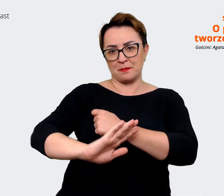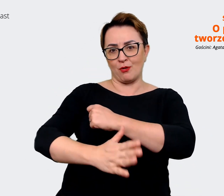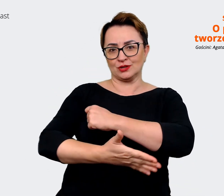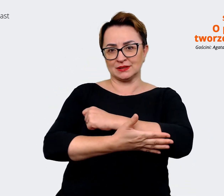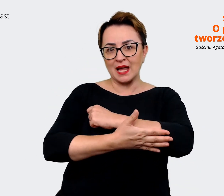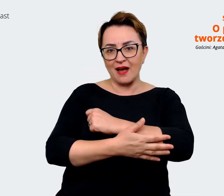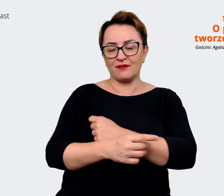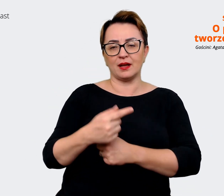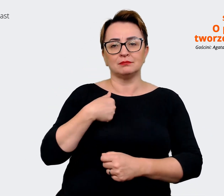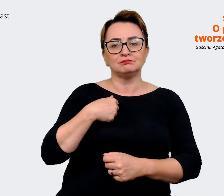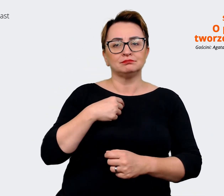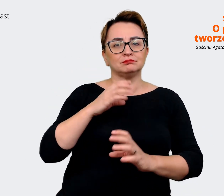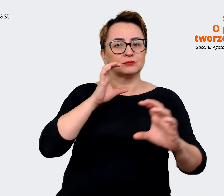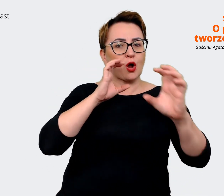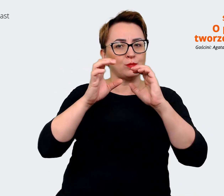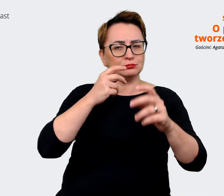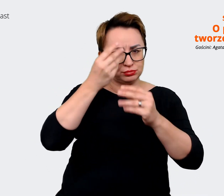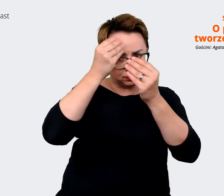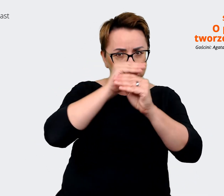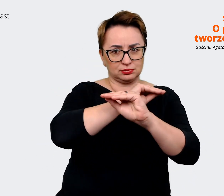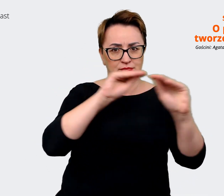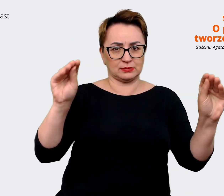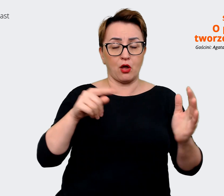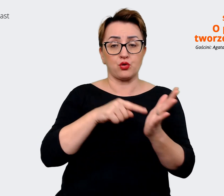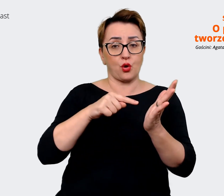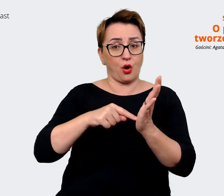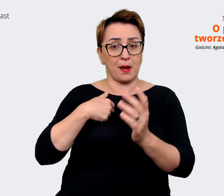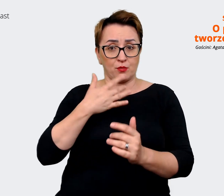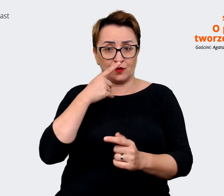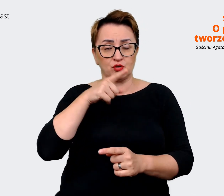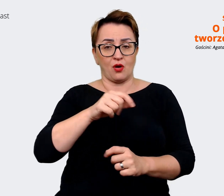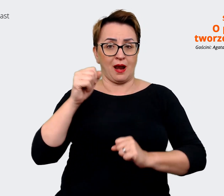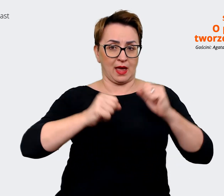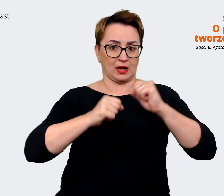tę komunikację. Te, które przytoczyłam, są dla Allegro, dla Malla są prawie takie same,